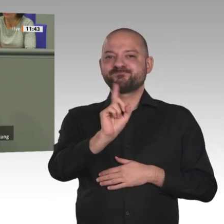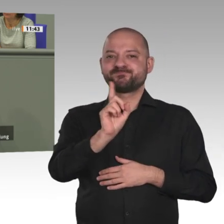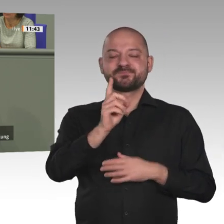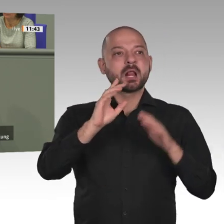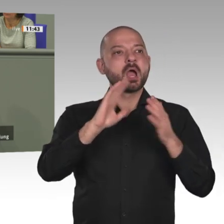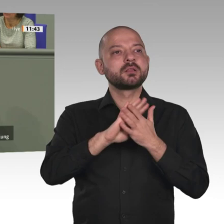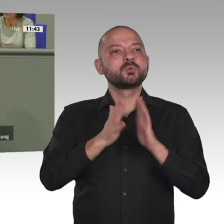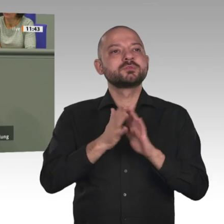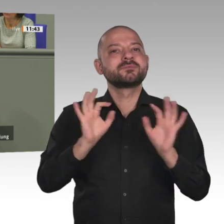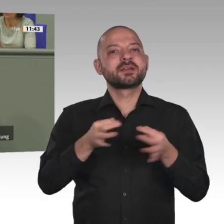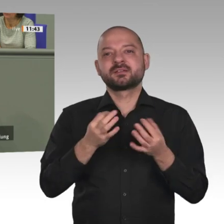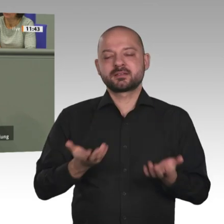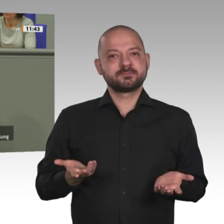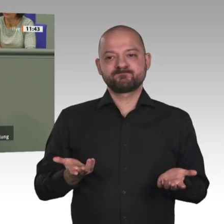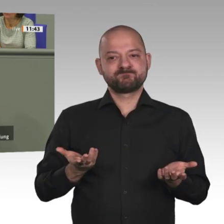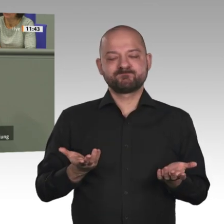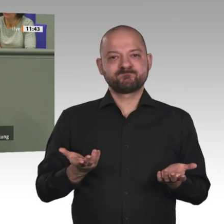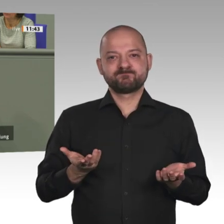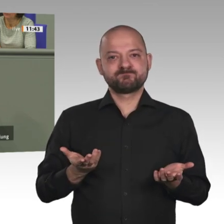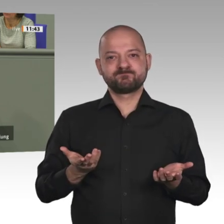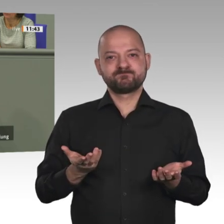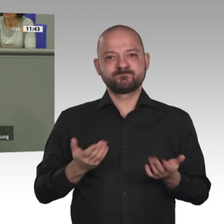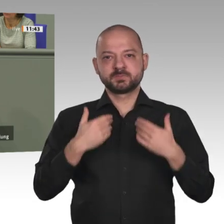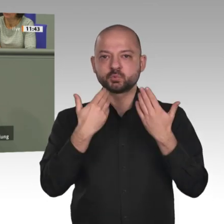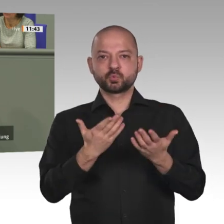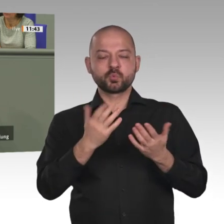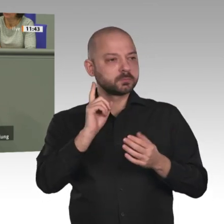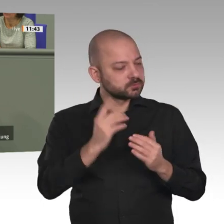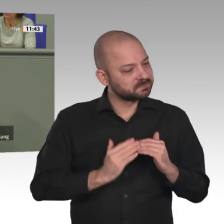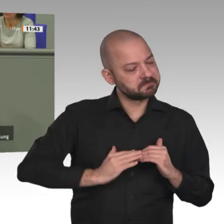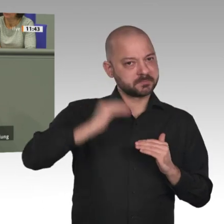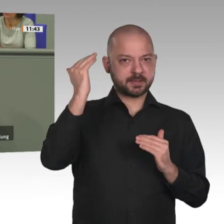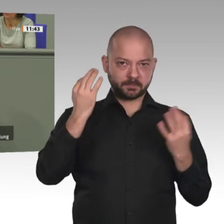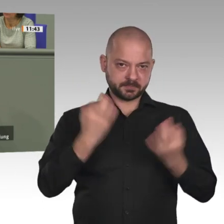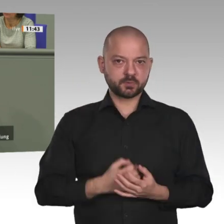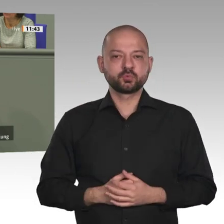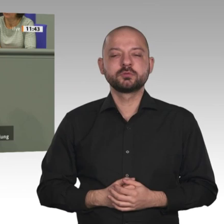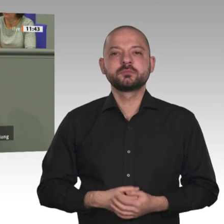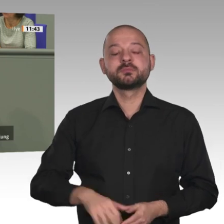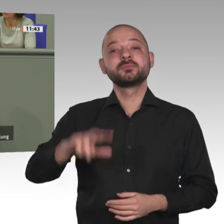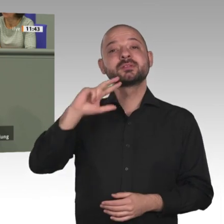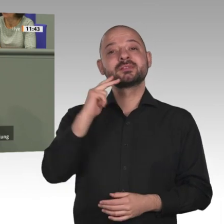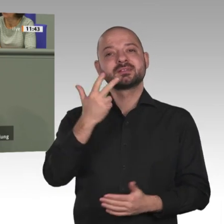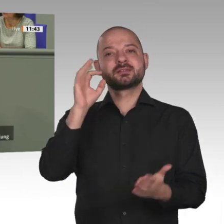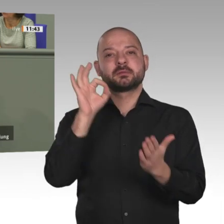ausgeweitet werden. Notwendig ist ein großes Investitions- und Innovationsprogramm. Afrika